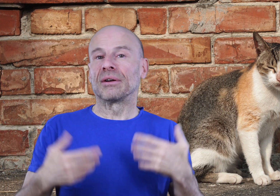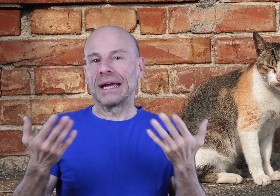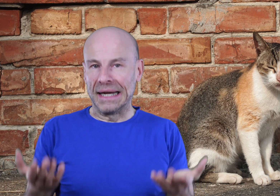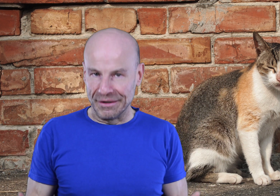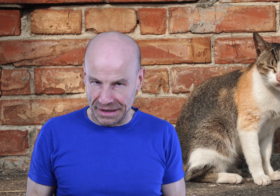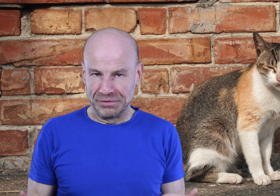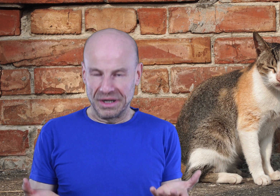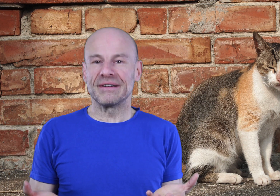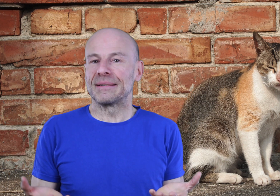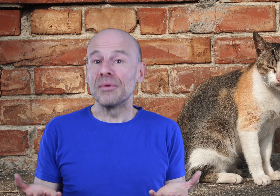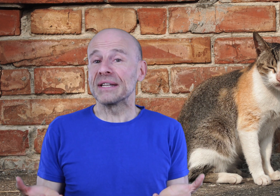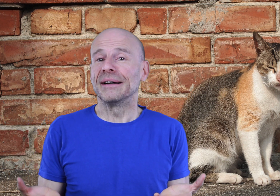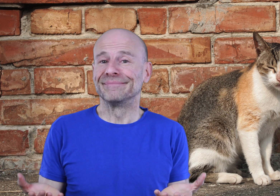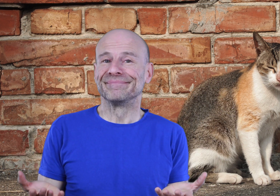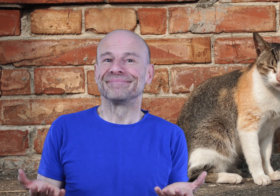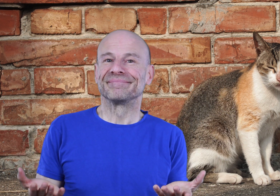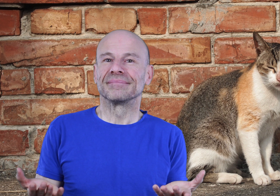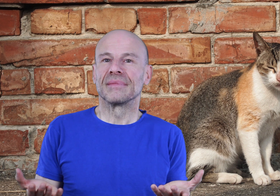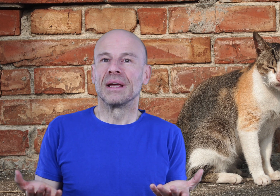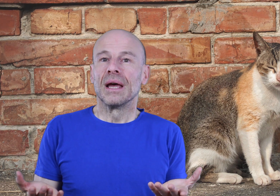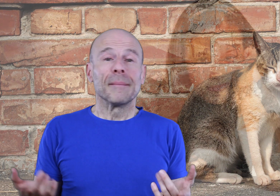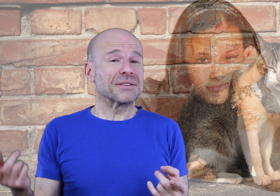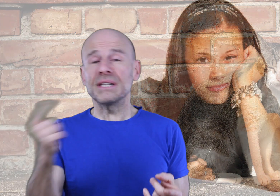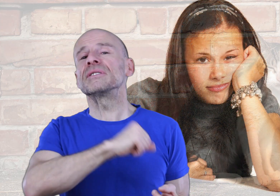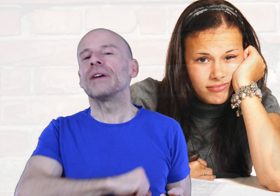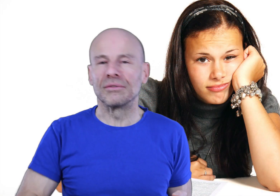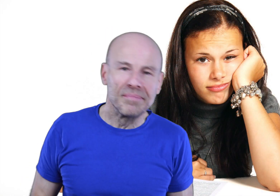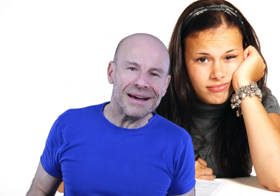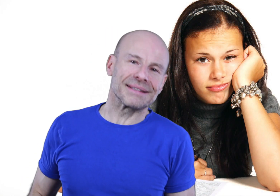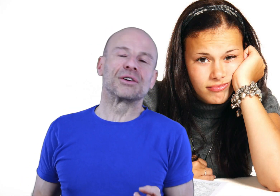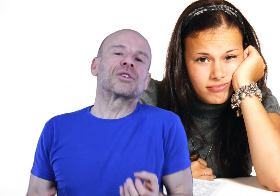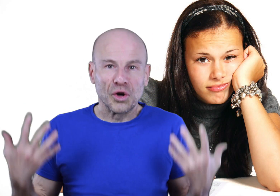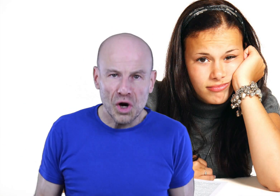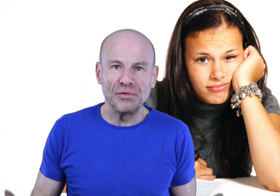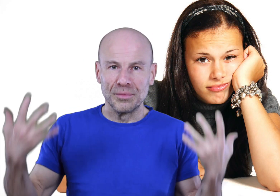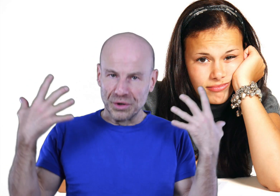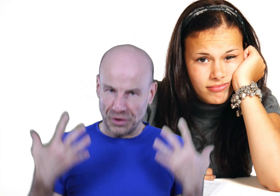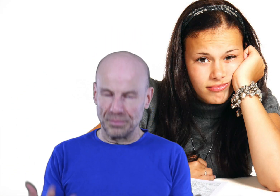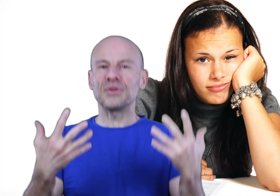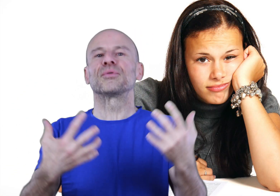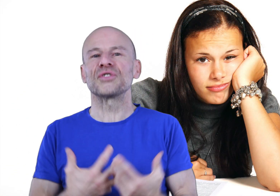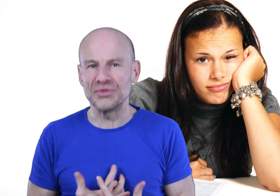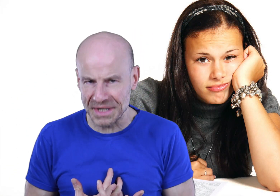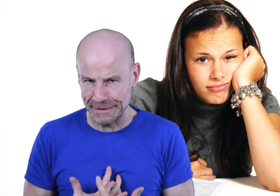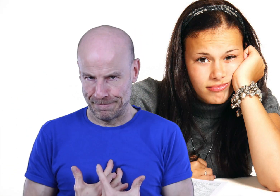de créer la vie dont vous rêvez. Parce que si vous avez un coup de barre, c’est que votre corps vous demande de faire une pause pour se ressourcer.